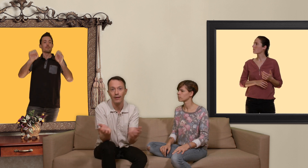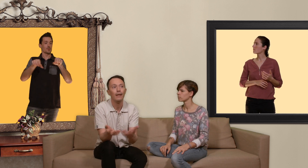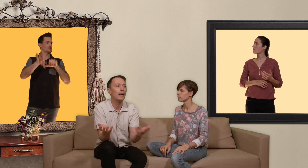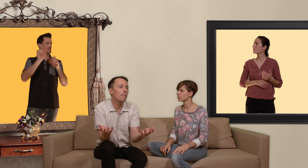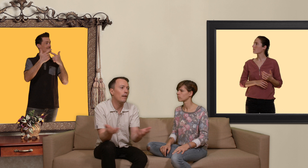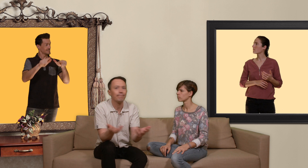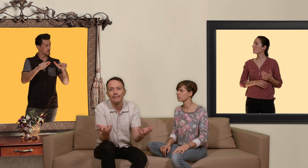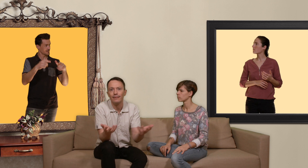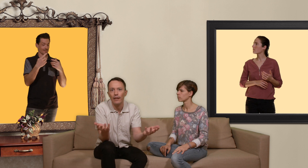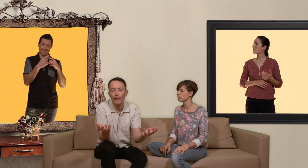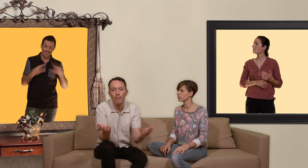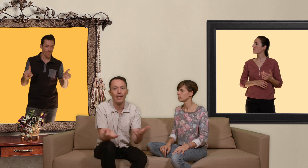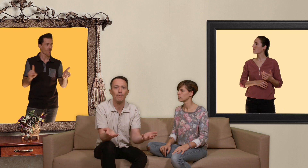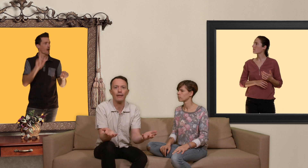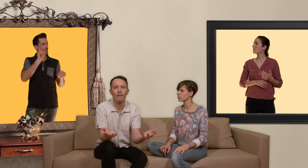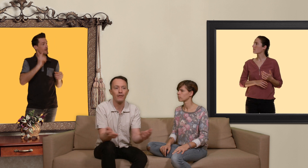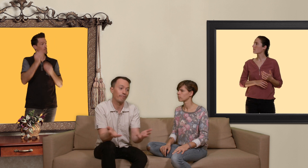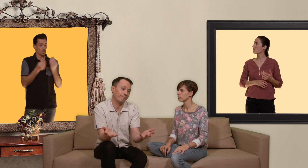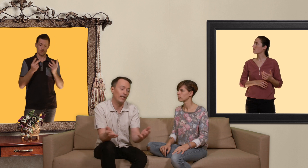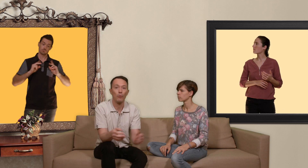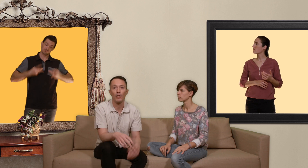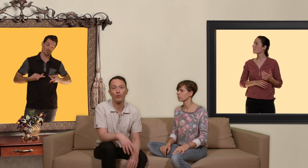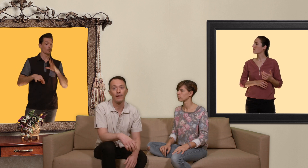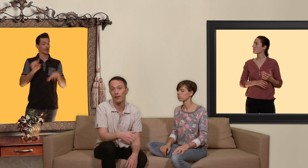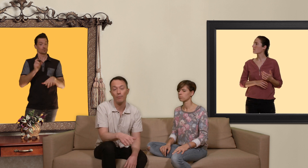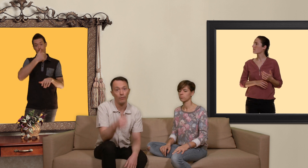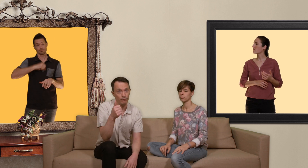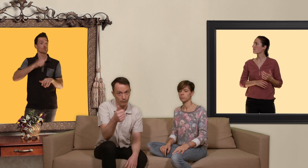eh ben les femmes et les mecs trans ils n'ont pas le choix c'est seulement une